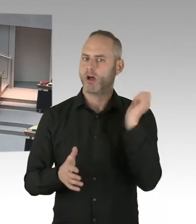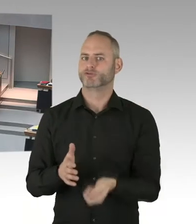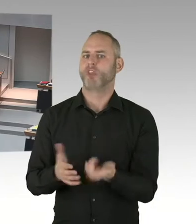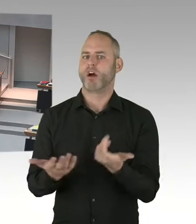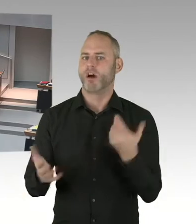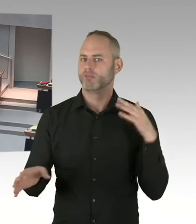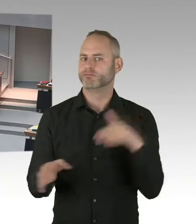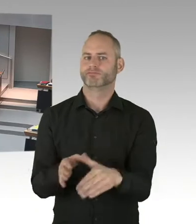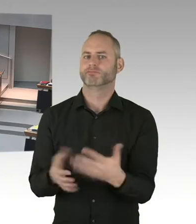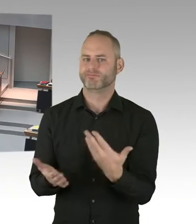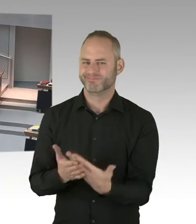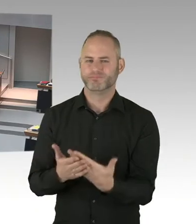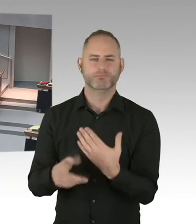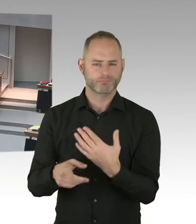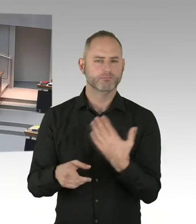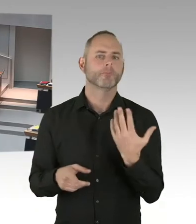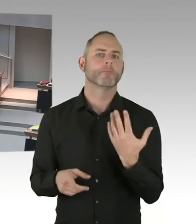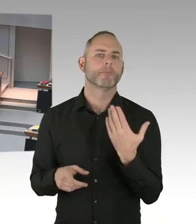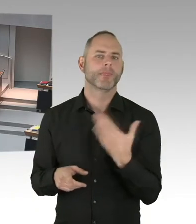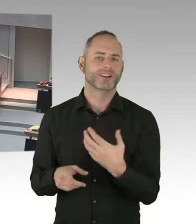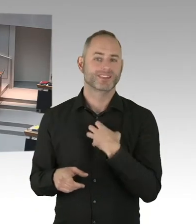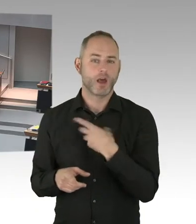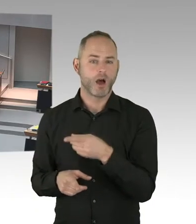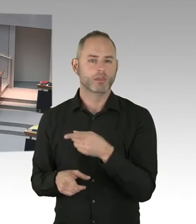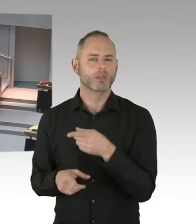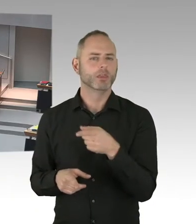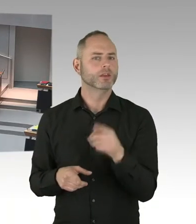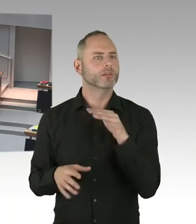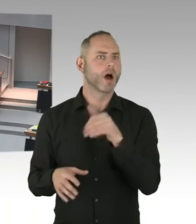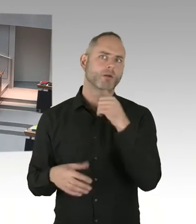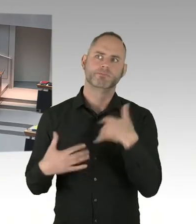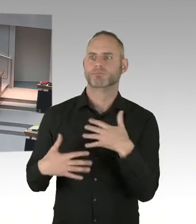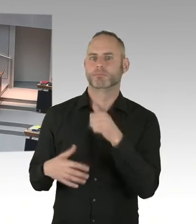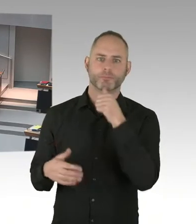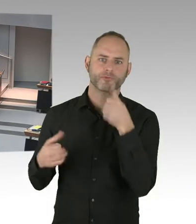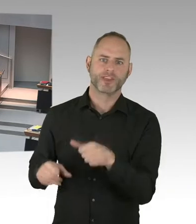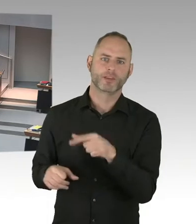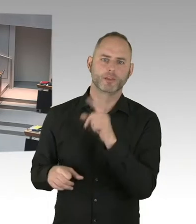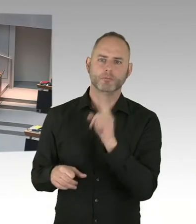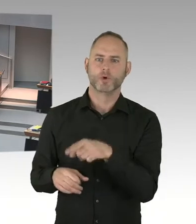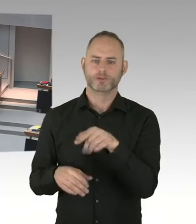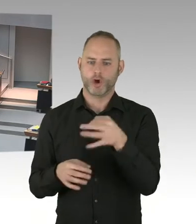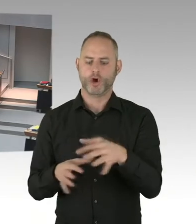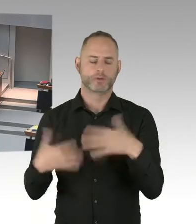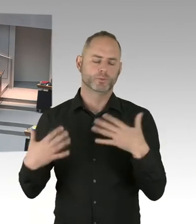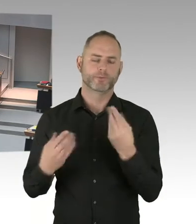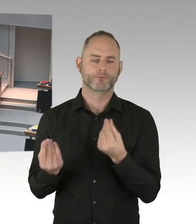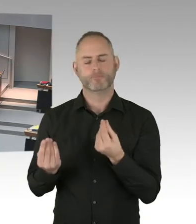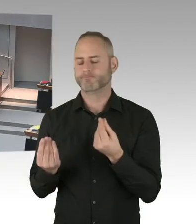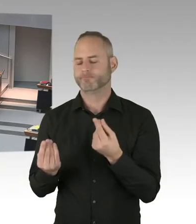im Vergleich zu anderen Weihnachtsmärkten. Das hat was damit zu tun, dass die Straßen, Budapester Straße oder Tauentzien, und die angeschlossenen Straßen